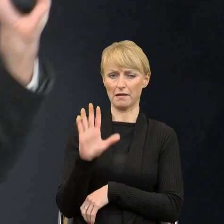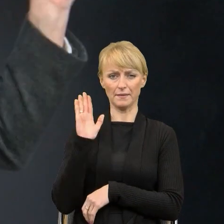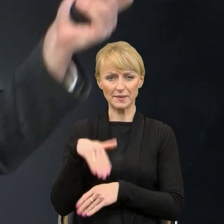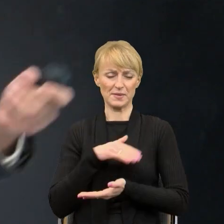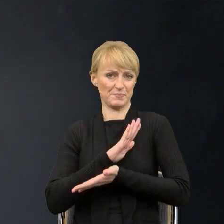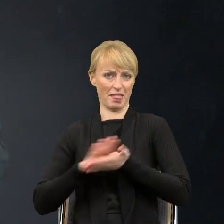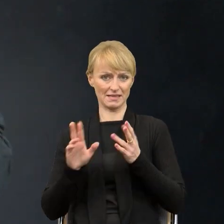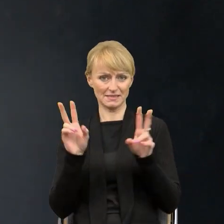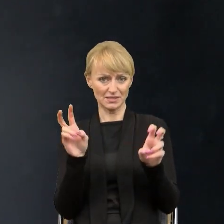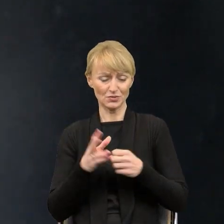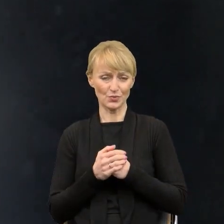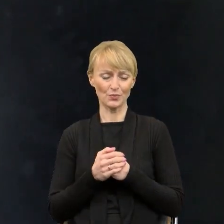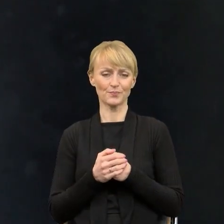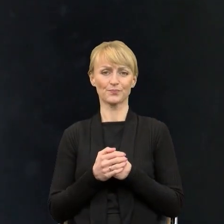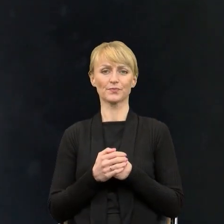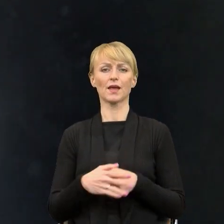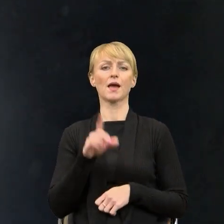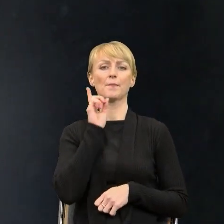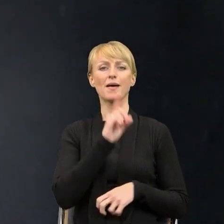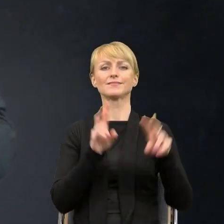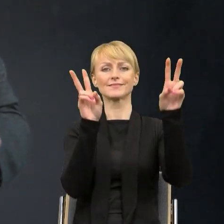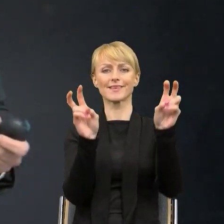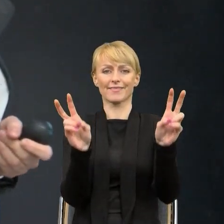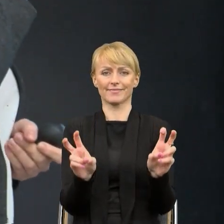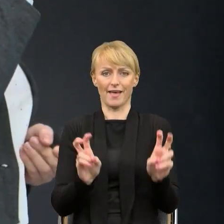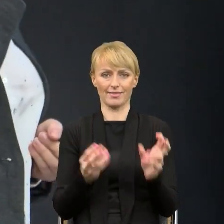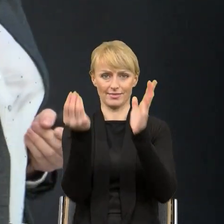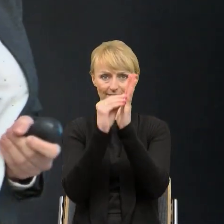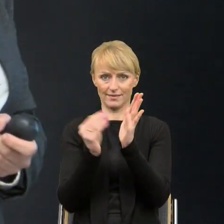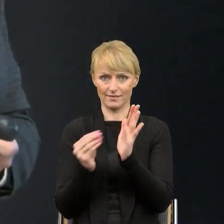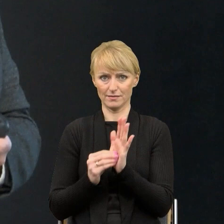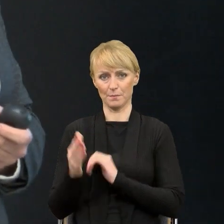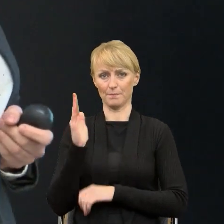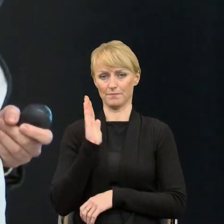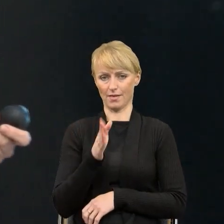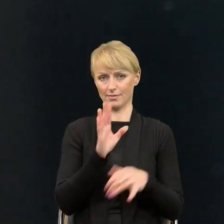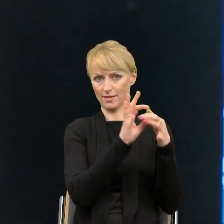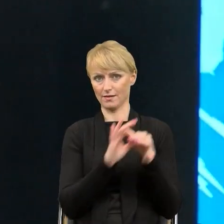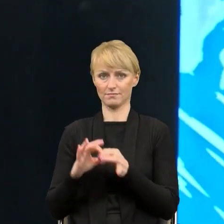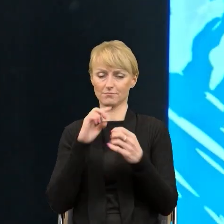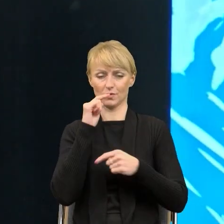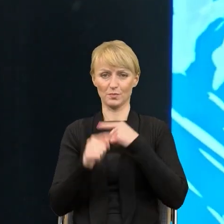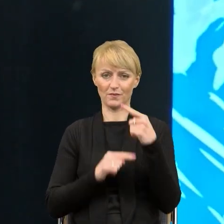do których będę nawiązywać, bo one są mocno związane z tą moją historią upraszczania dokumentów w urzędzie.